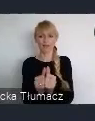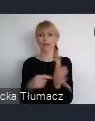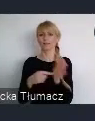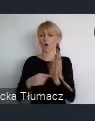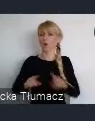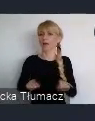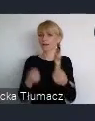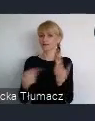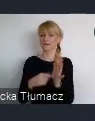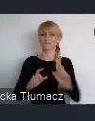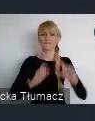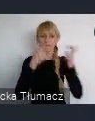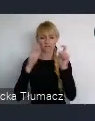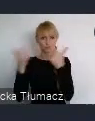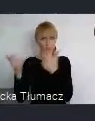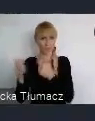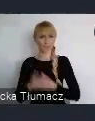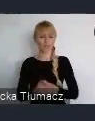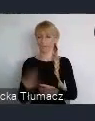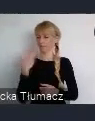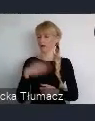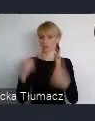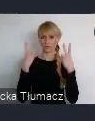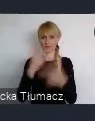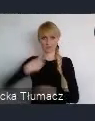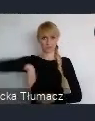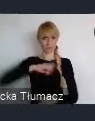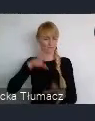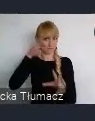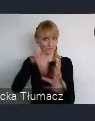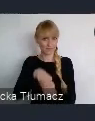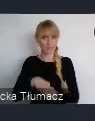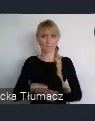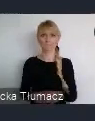Jesteśmy partnerem merytorycznym i dla miasta Katowice i dla Ministerstwa